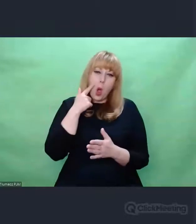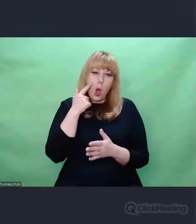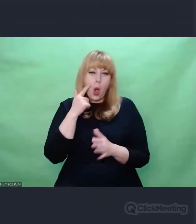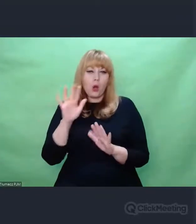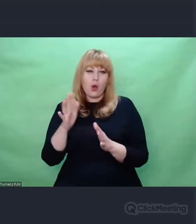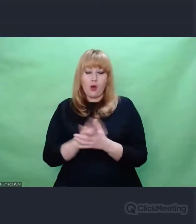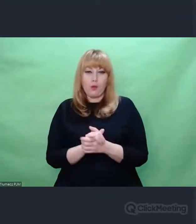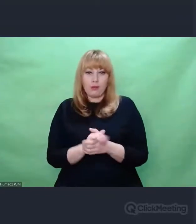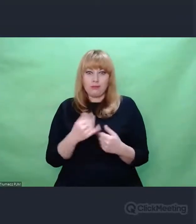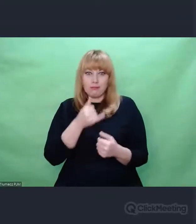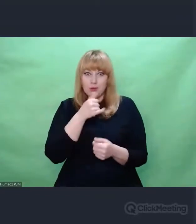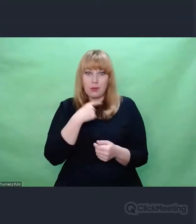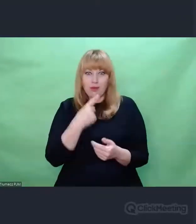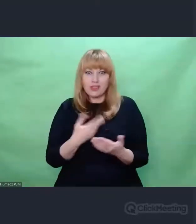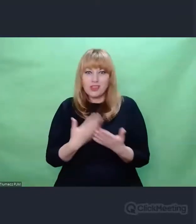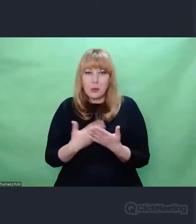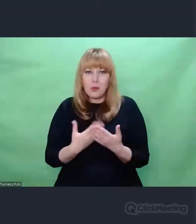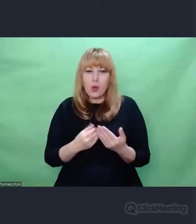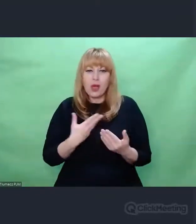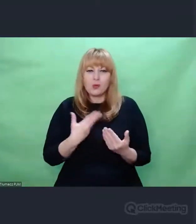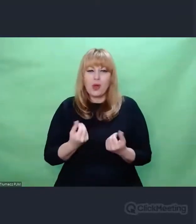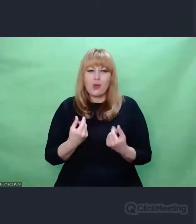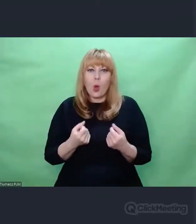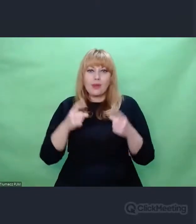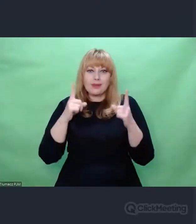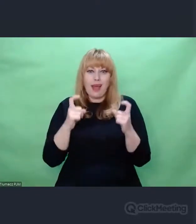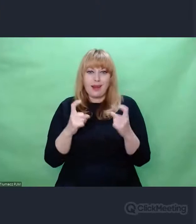nad Enigmą dopiero się wydarza, dopiero się dzieje, my dopiero to odkrywamy.